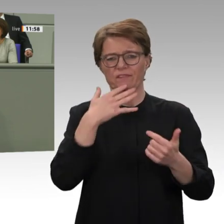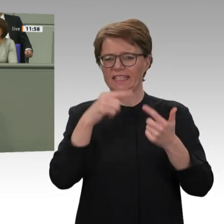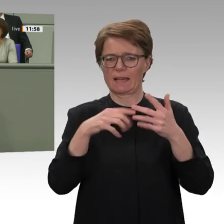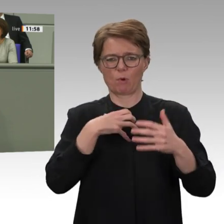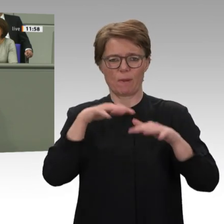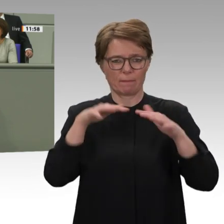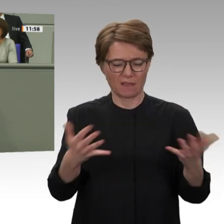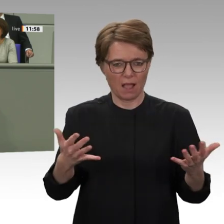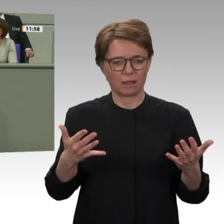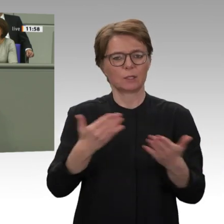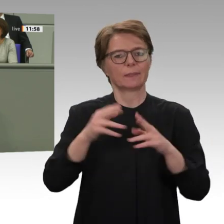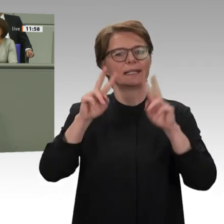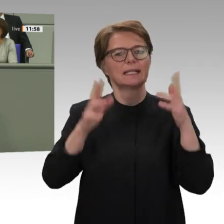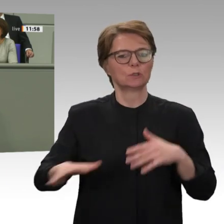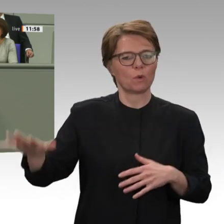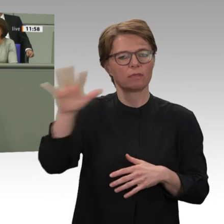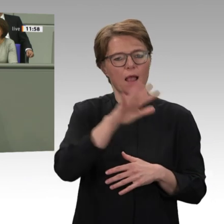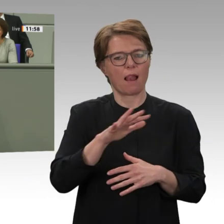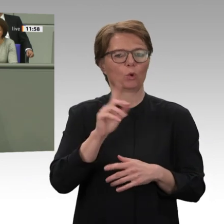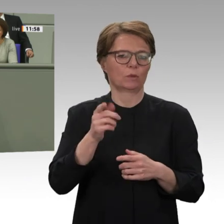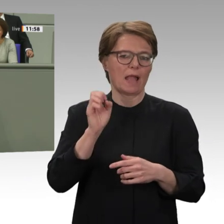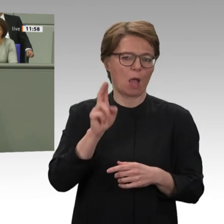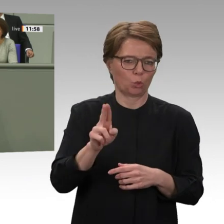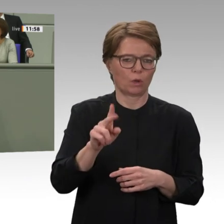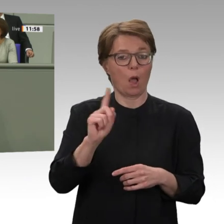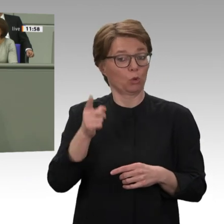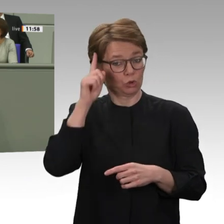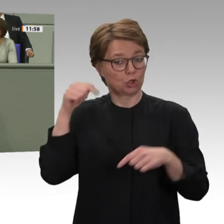politisch entstanden ist, aktiv unterstützt. Ich glaube, Frau Buchholz, das ist entscheidend.